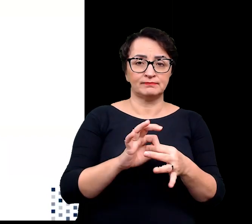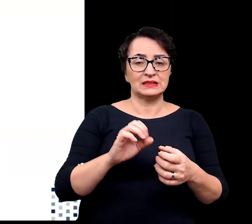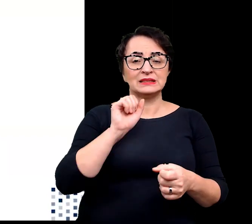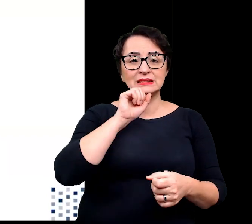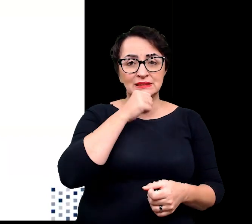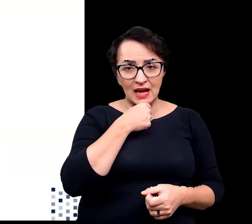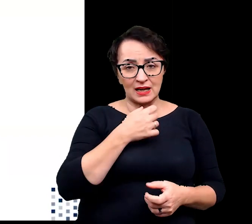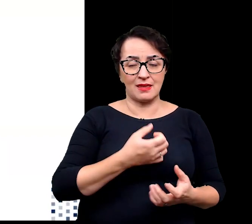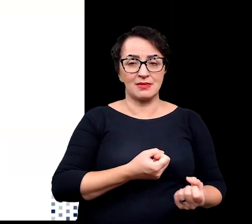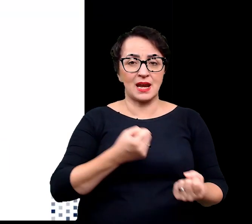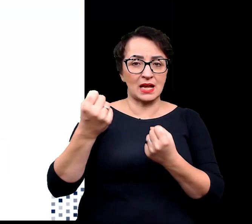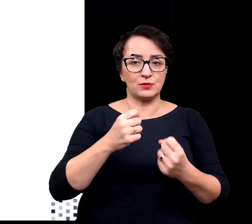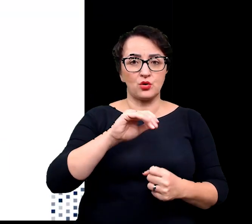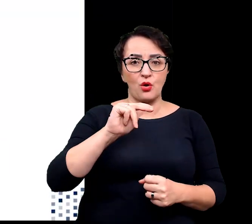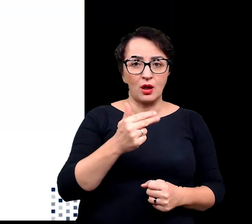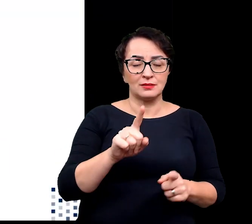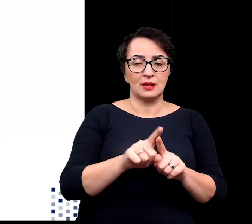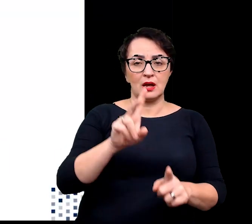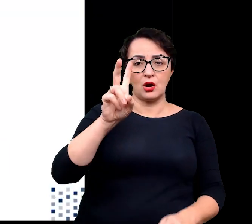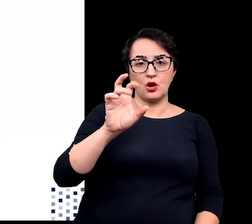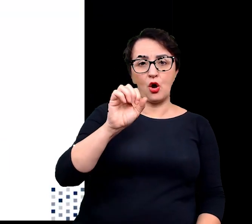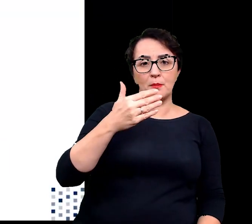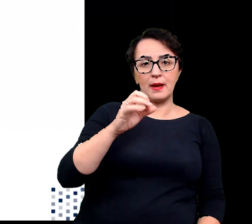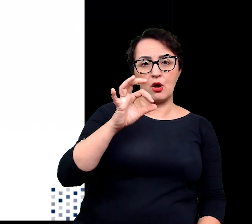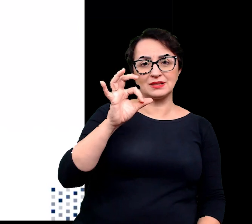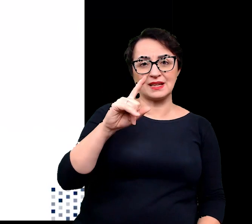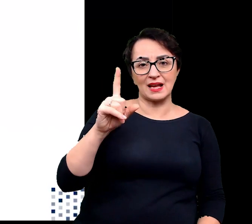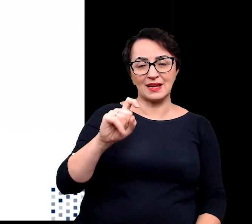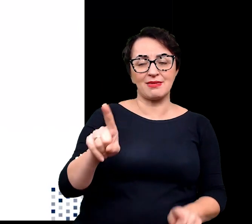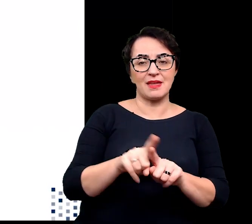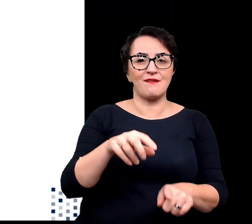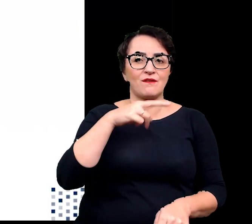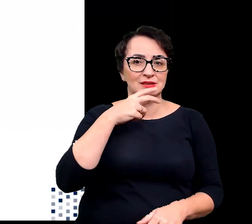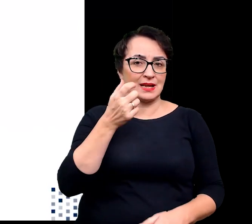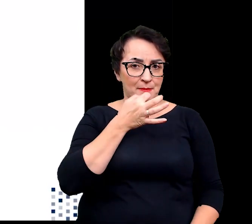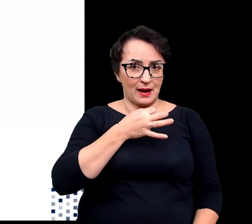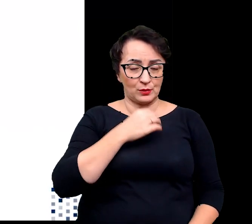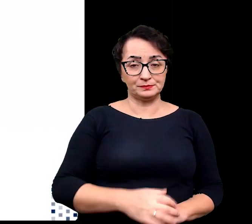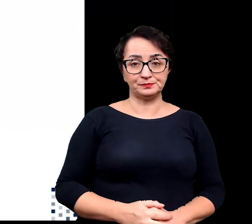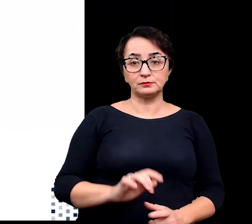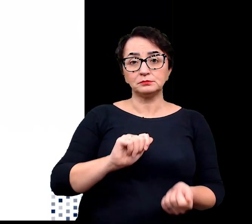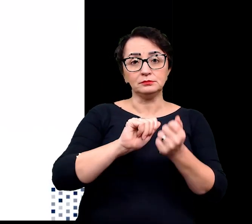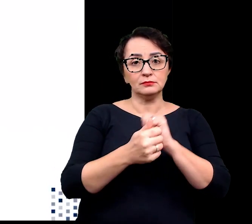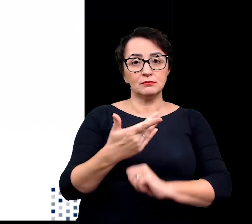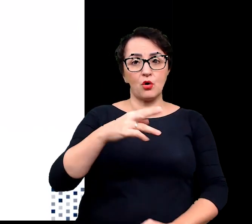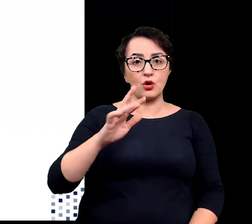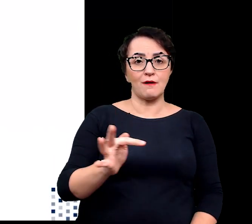geny transportujące, homeostazy czy geny związane z odwodnieniem. Do zmian morfologicznych można zaliczyć zwiększanie się